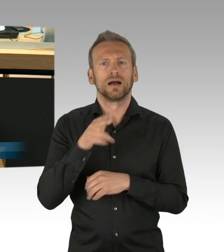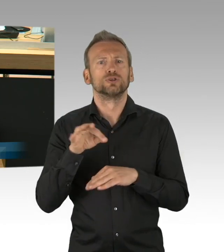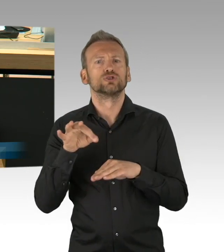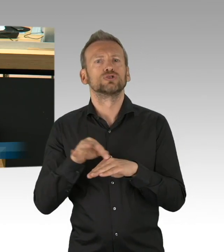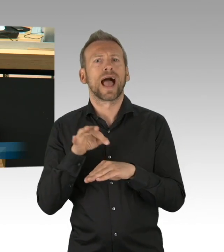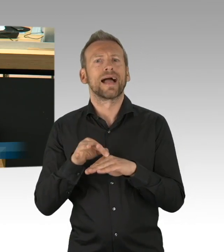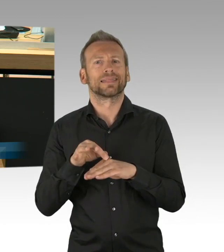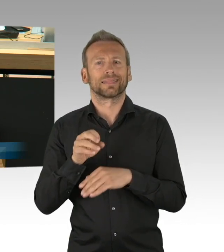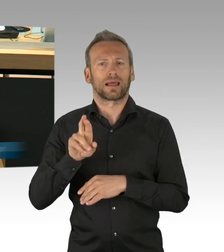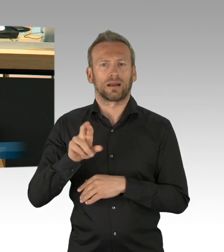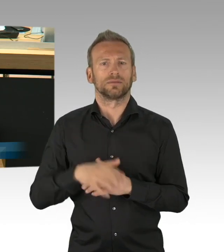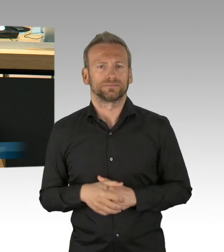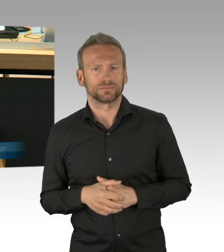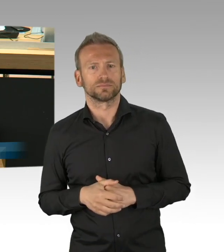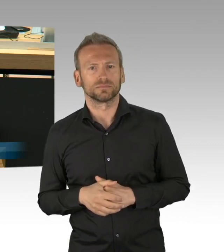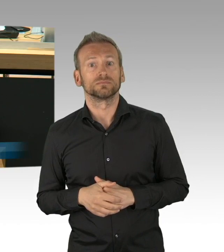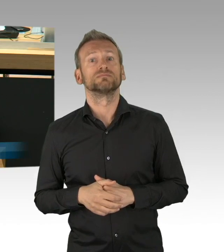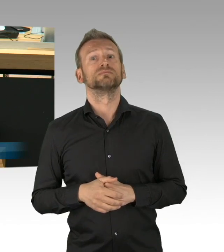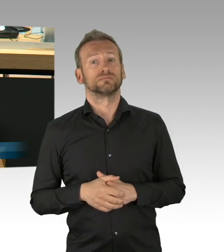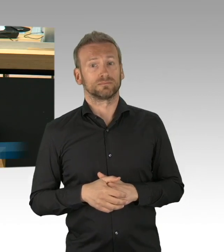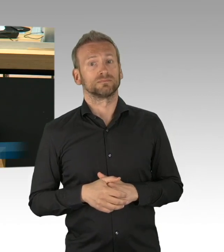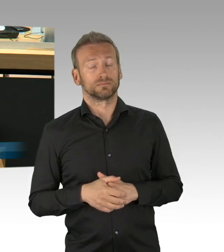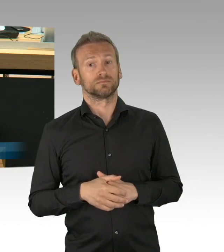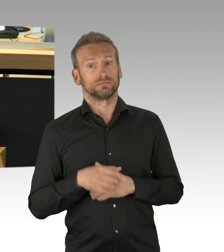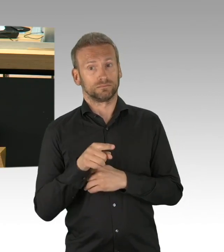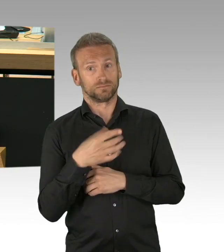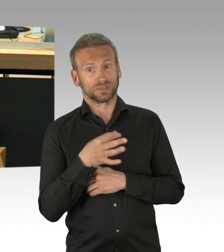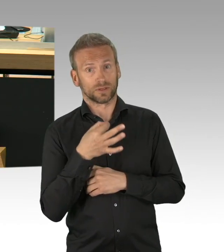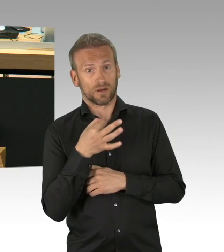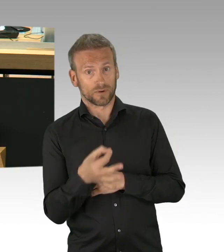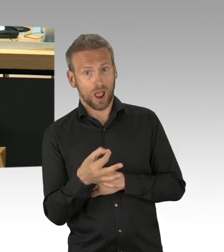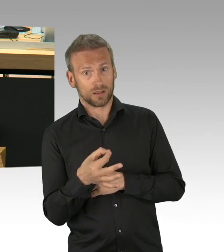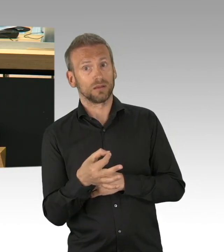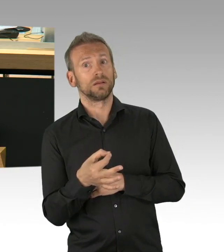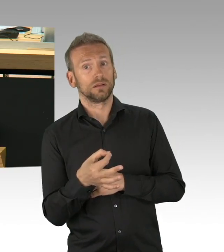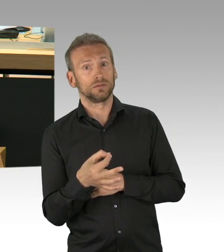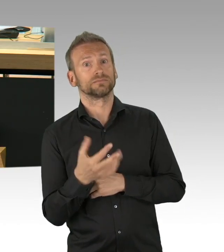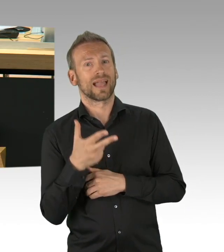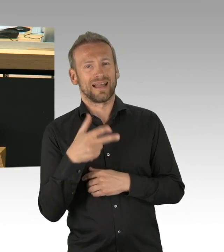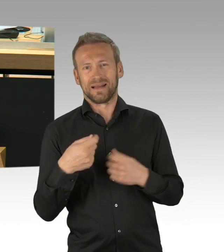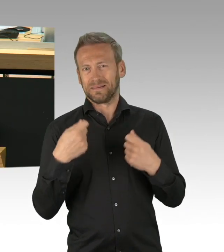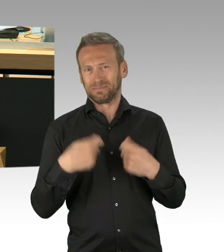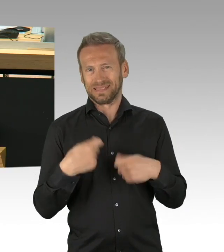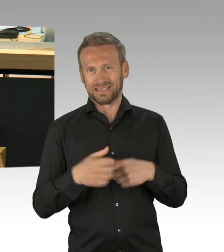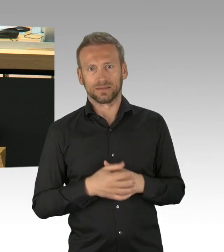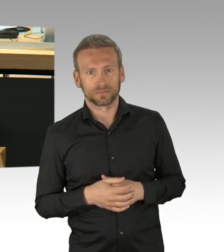der darin besteht, dass wir bekräftigen als ein Parlament, eins von 17 in dieser Bundesrepublik,